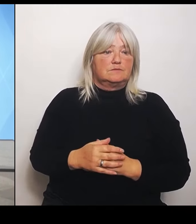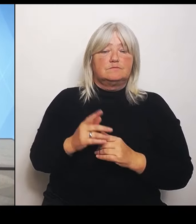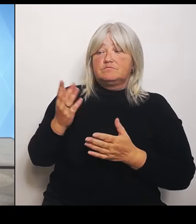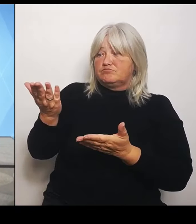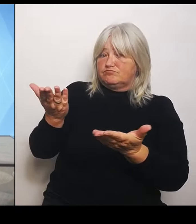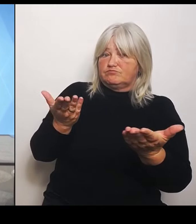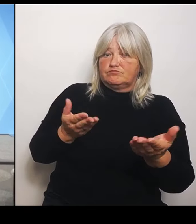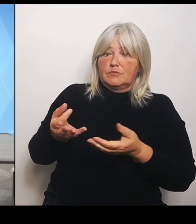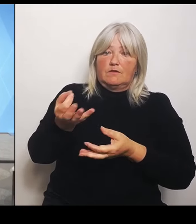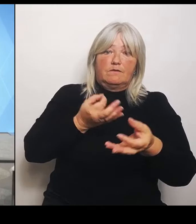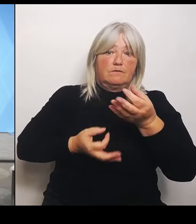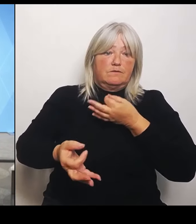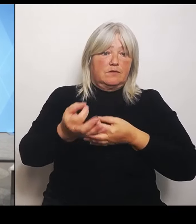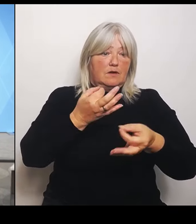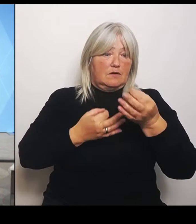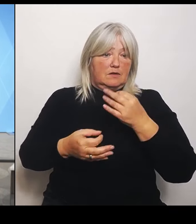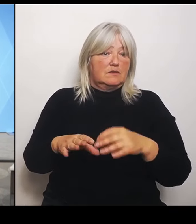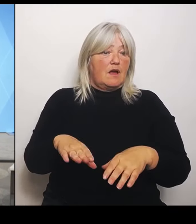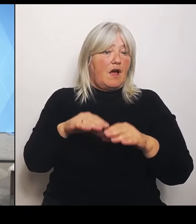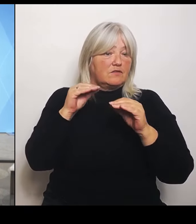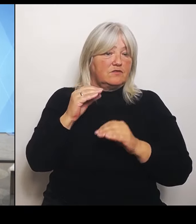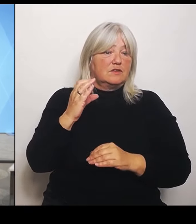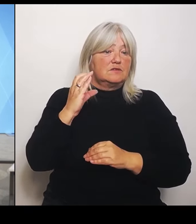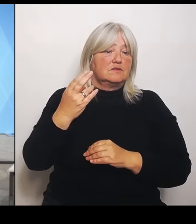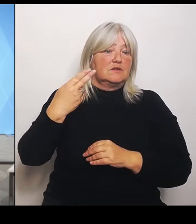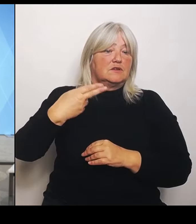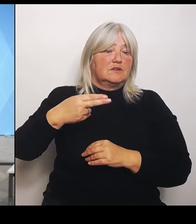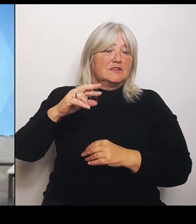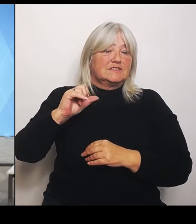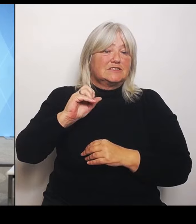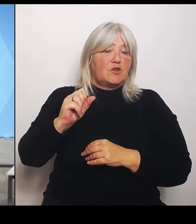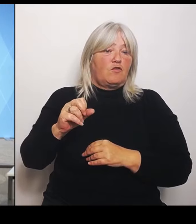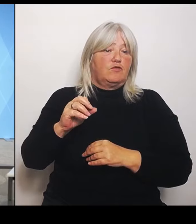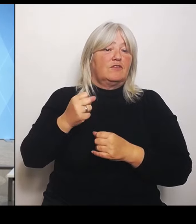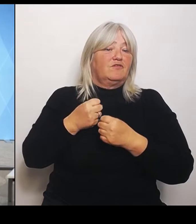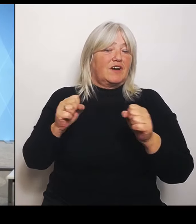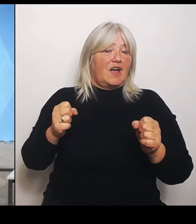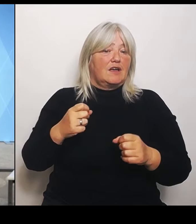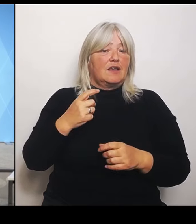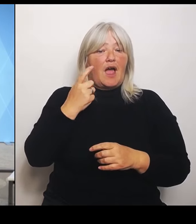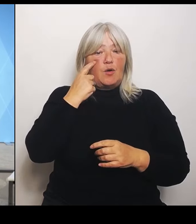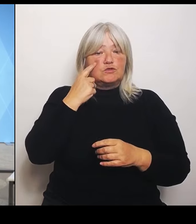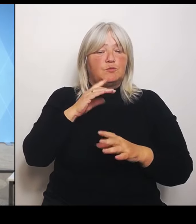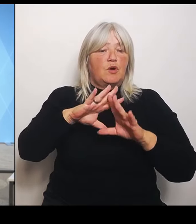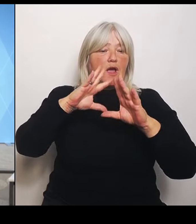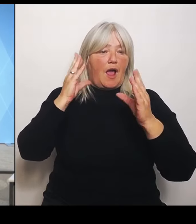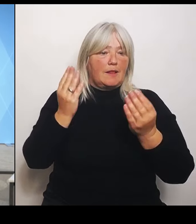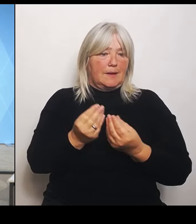Allgemeinen. (Rednerwechsel) Eine Frage an die Frau Gerlach oder bzw. zwei. Das eine könnten Sie,